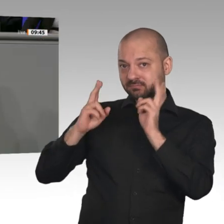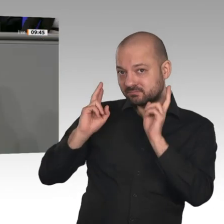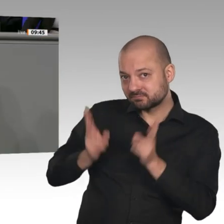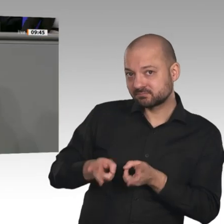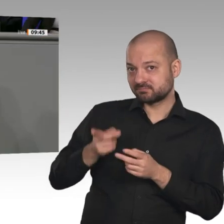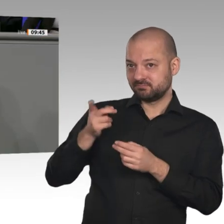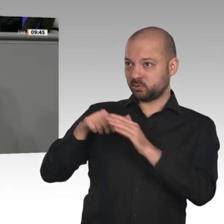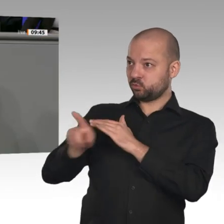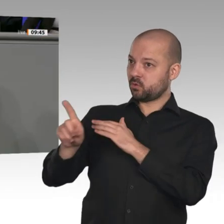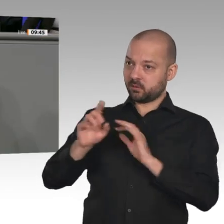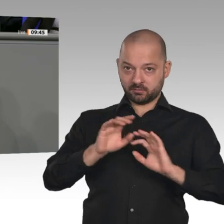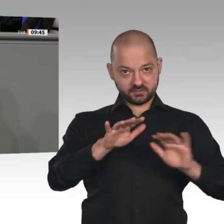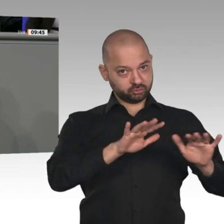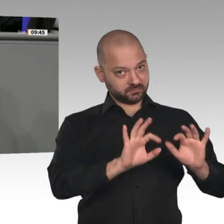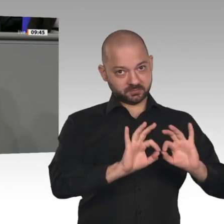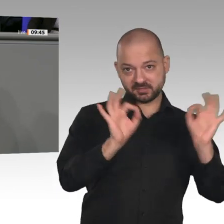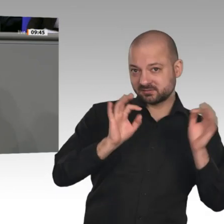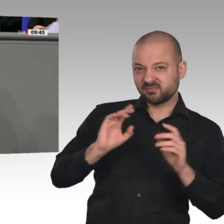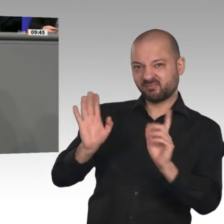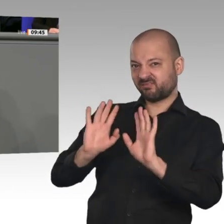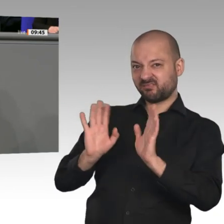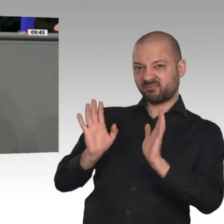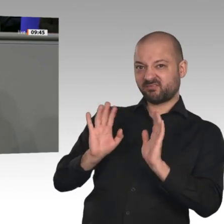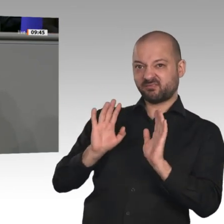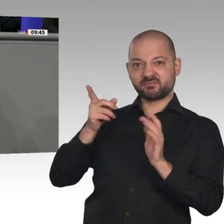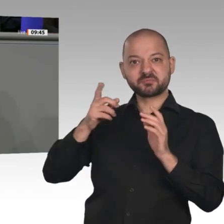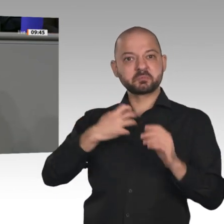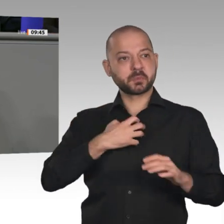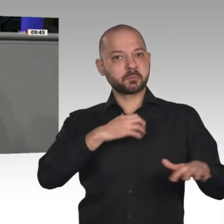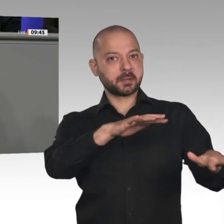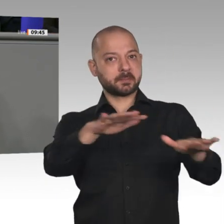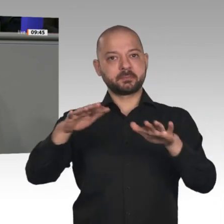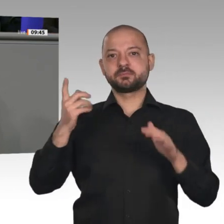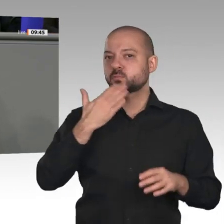dass Sie diese nicht angehen. Schlimmer noch: Ihre Politik ist so erratisch, dass